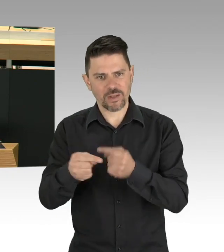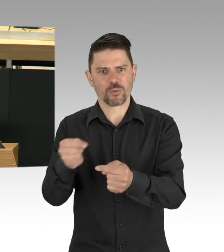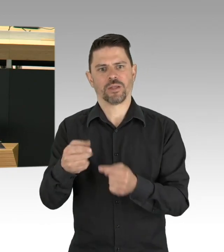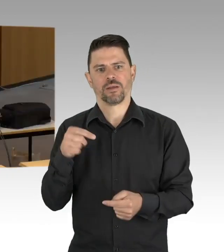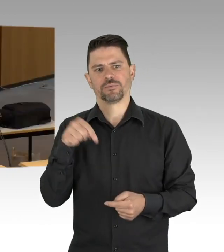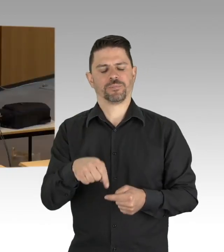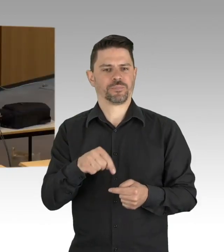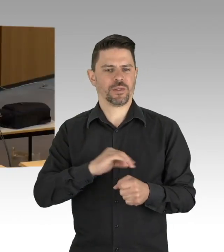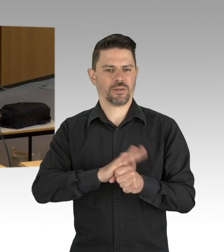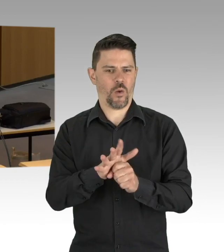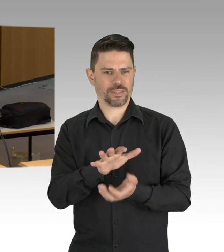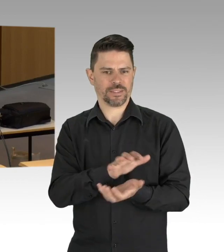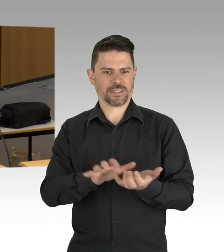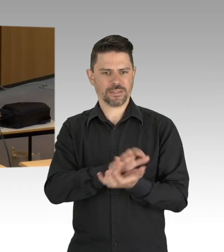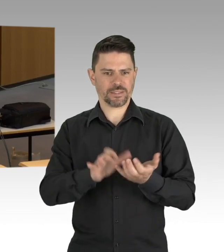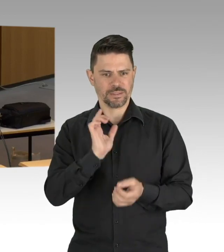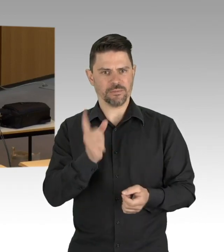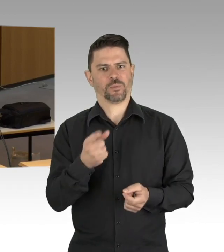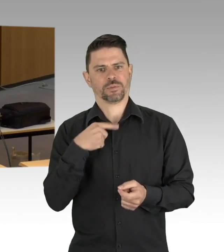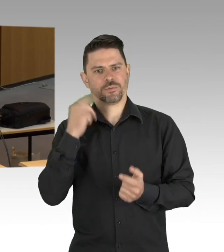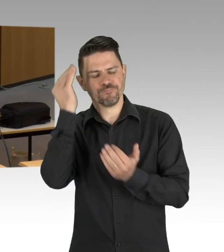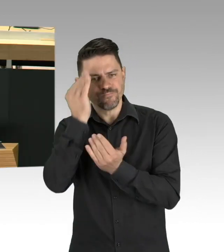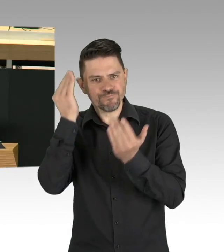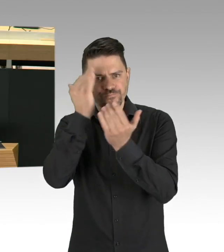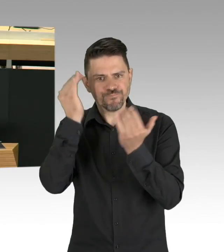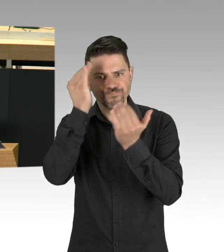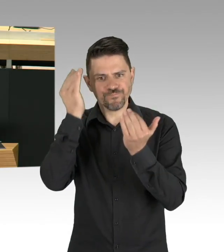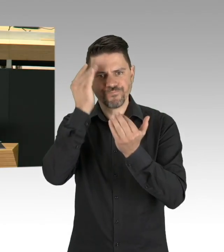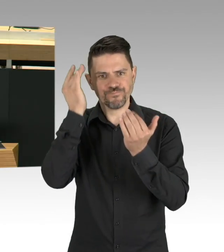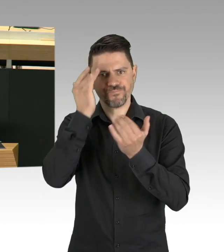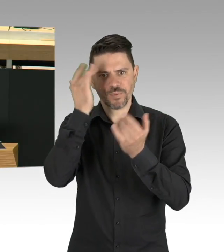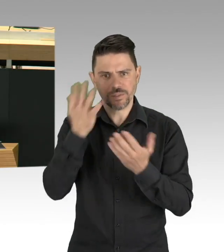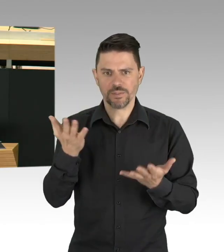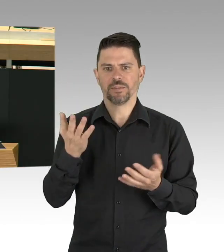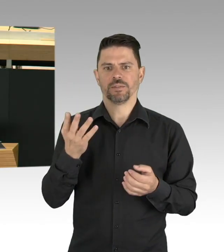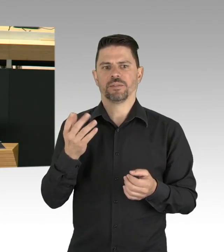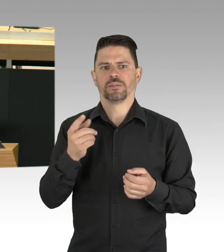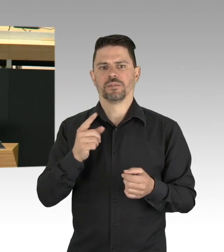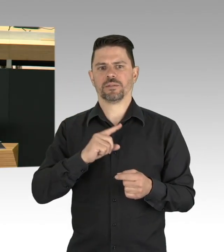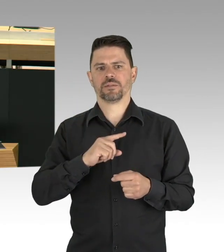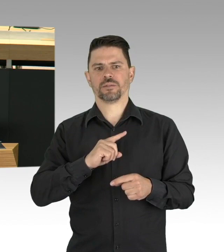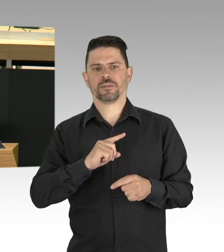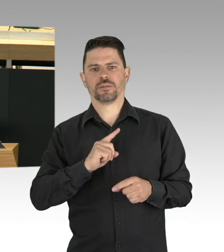Ein Thema, das auch mir besonders am Herzen liegt, ist die Frage wie wir mit Sterbenden umgehen.